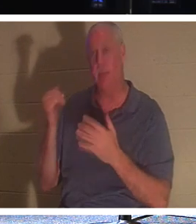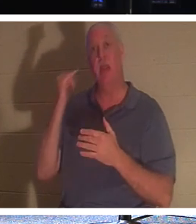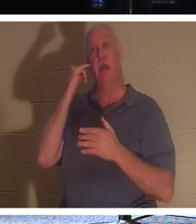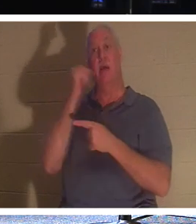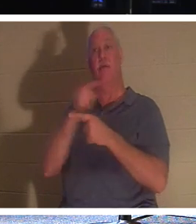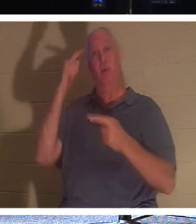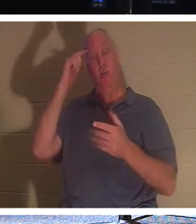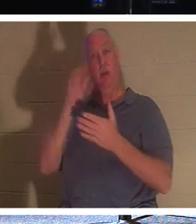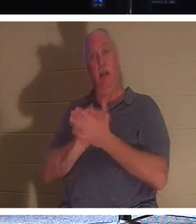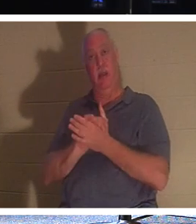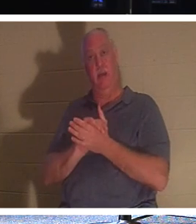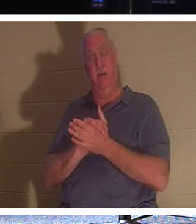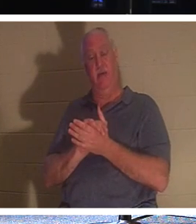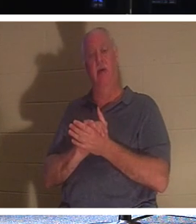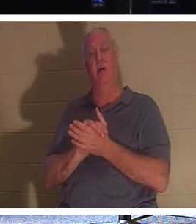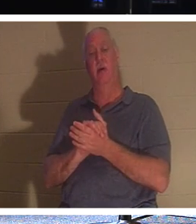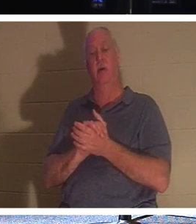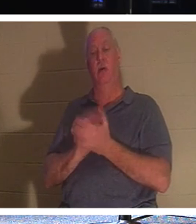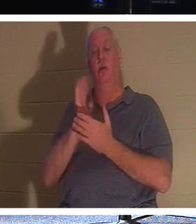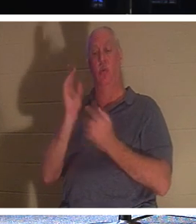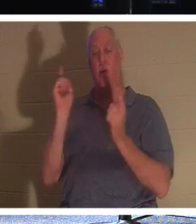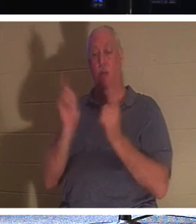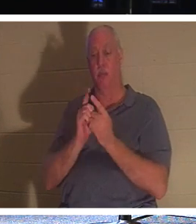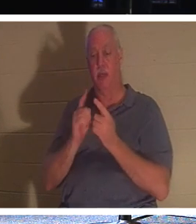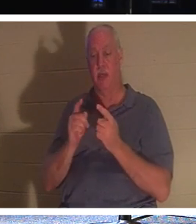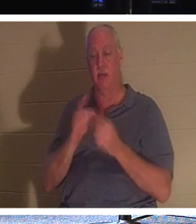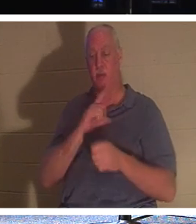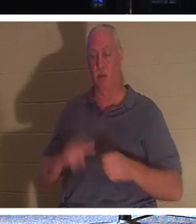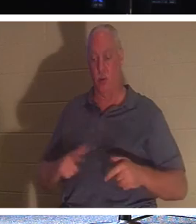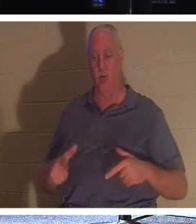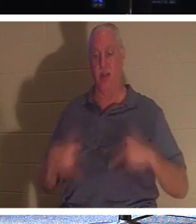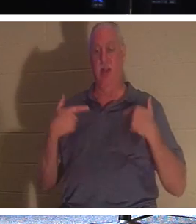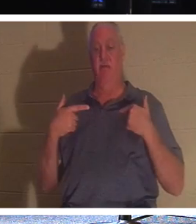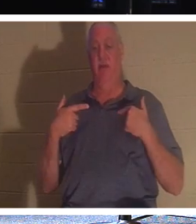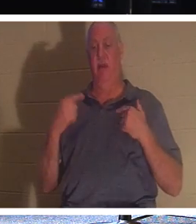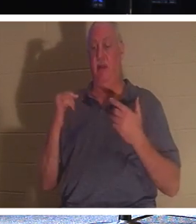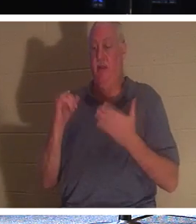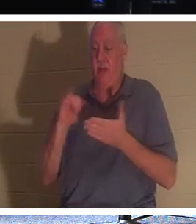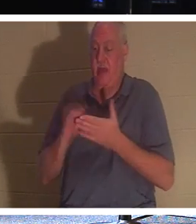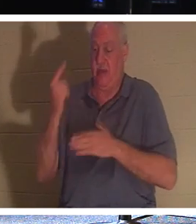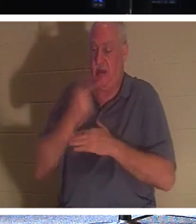，你就会遇见永生的主。这一天将穿过“肉体的面纱”。